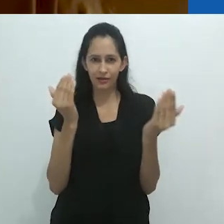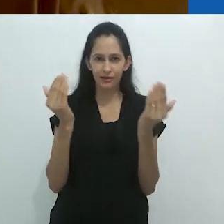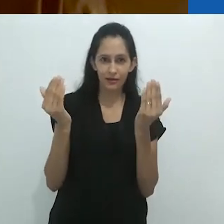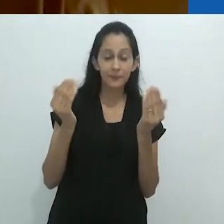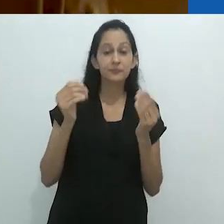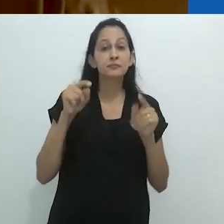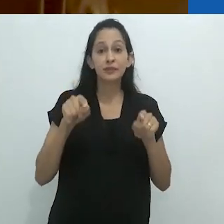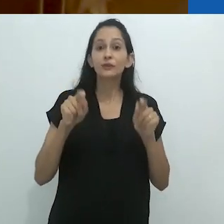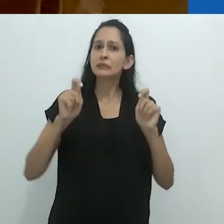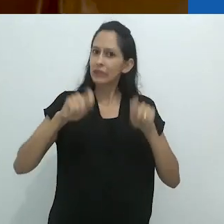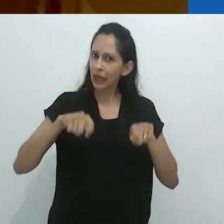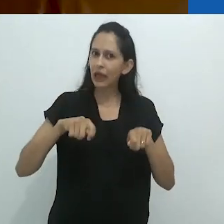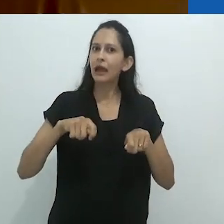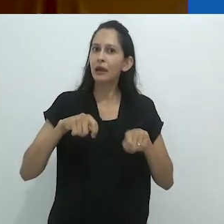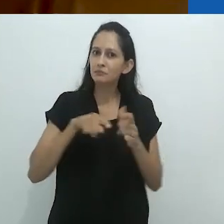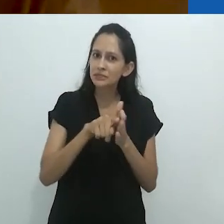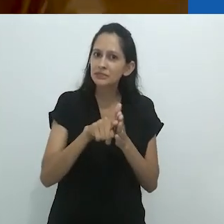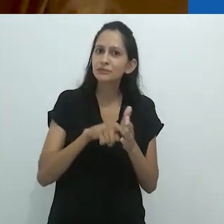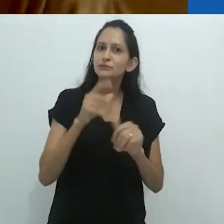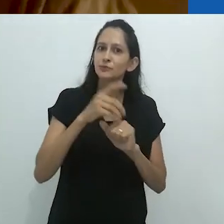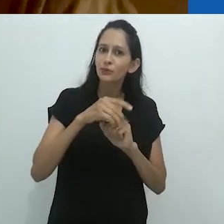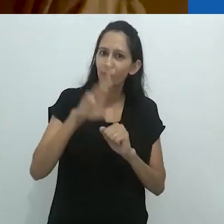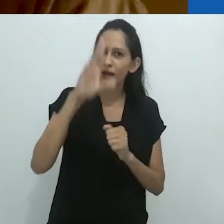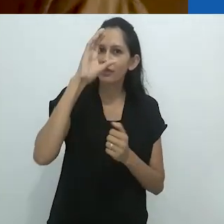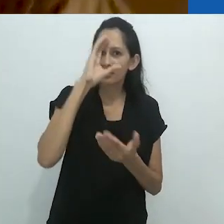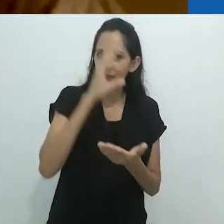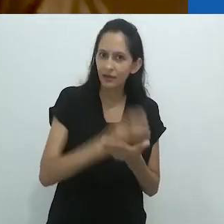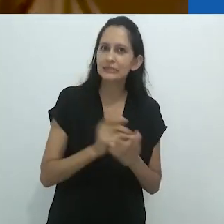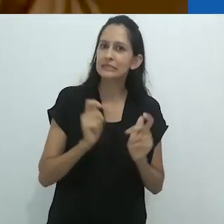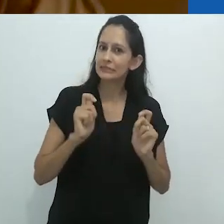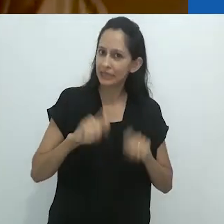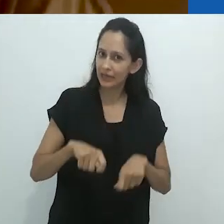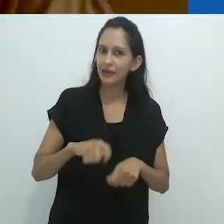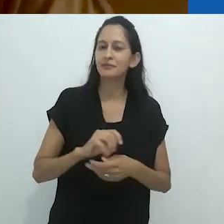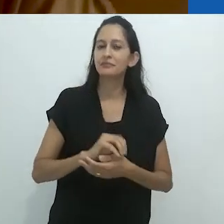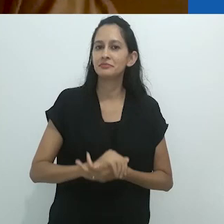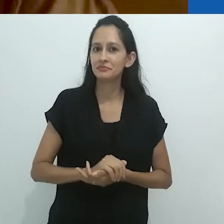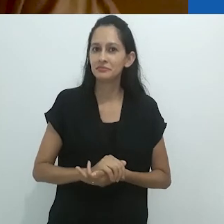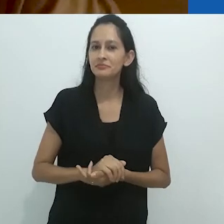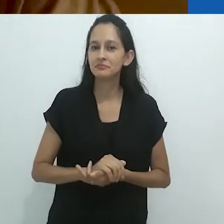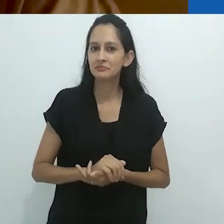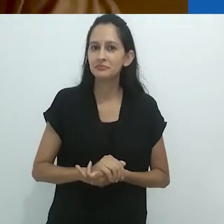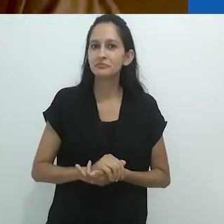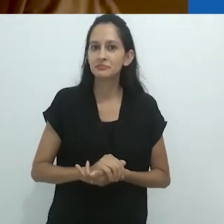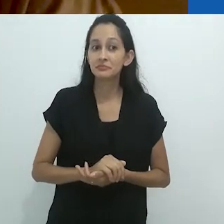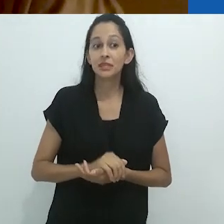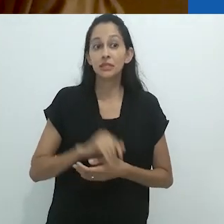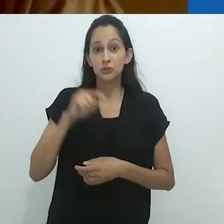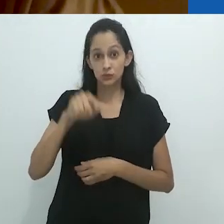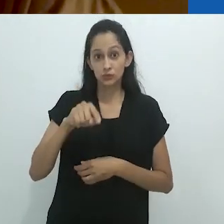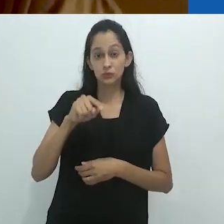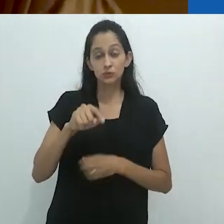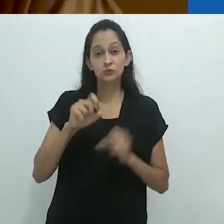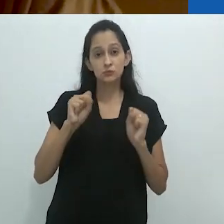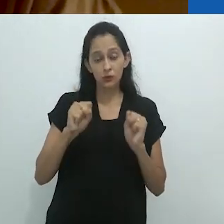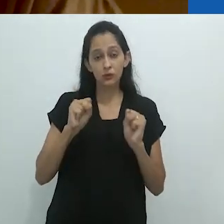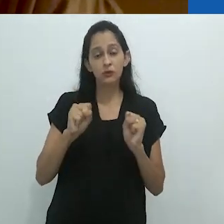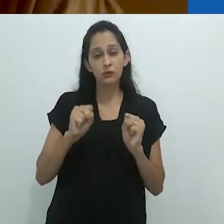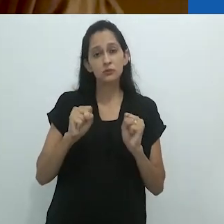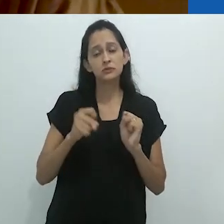Esta seria uma ótima tese de doutorado. E isto provavelmente reconheceria e aprofundaria,